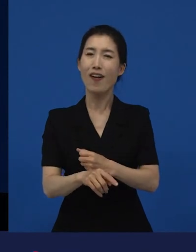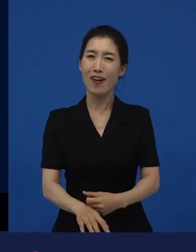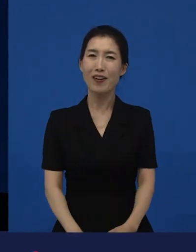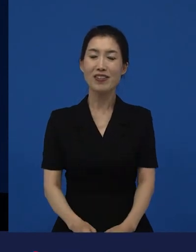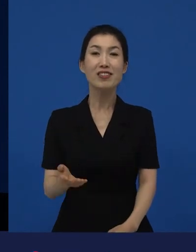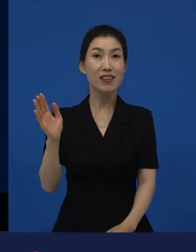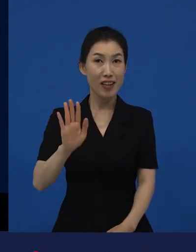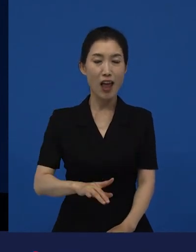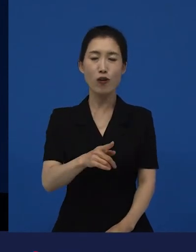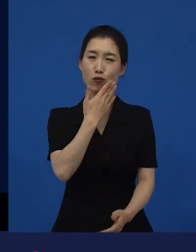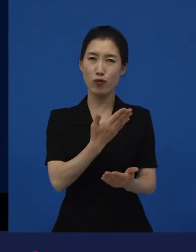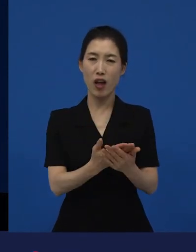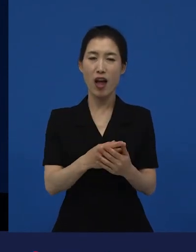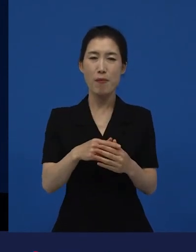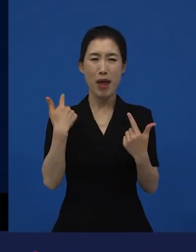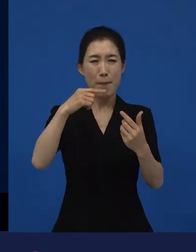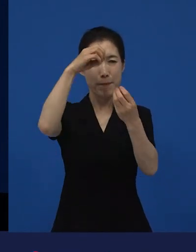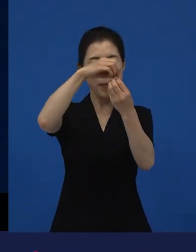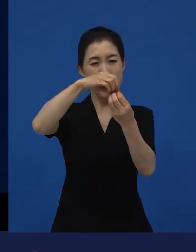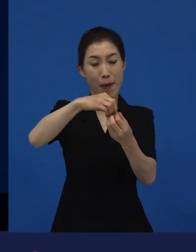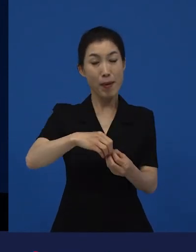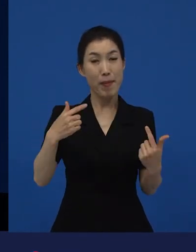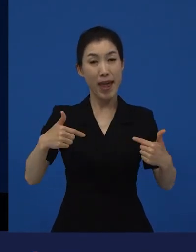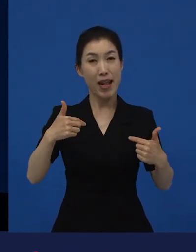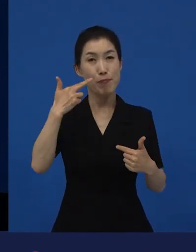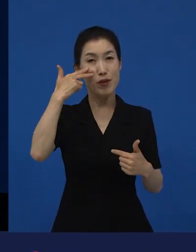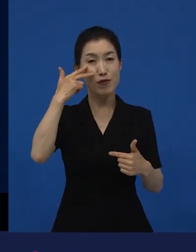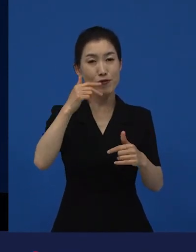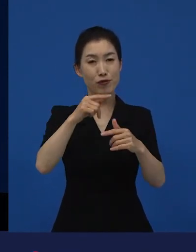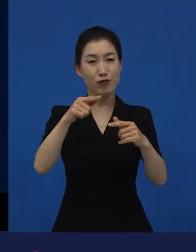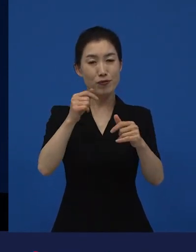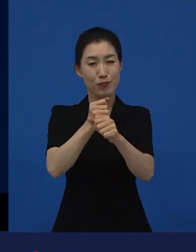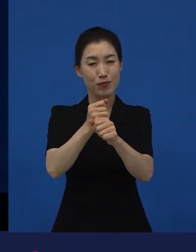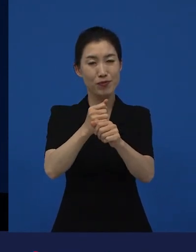그 예외라는 것이 존재했던 부분 때문에 가져오는 변화들이 생기게 됩니다.